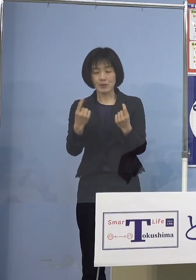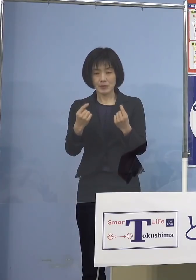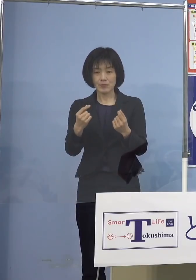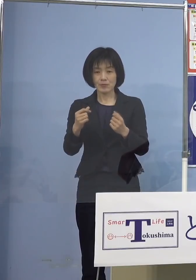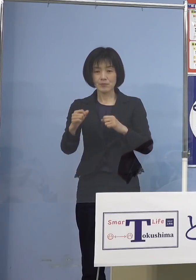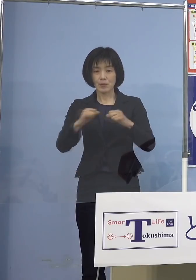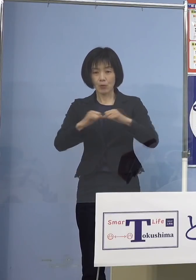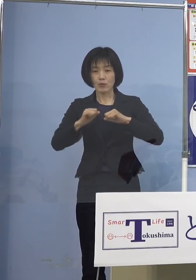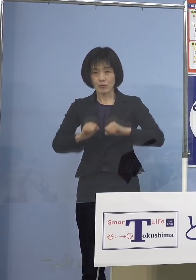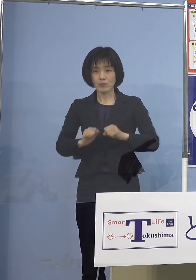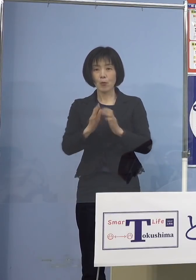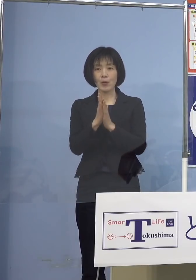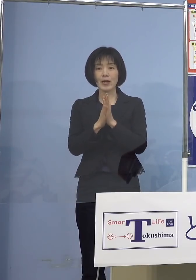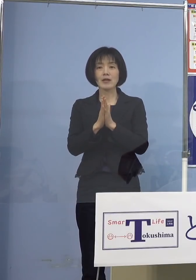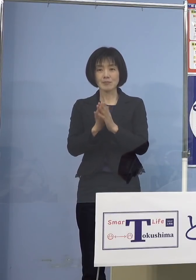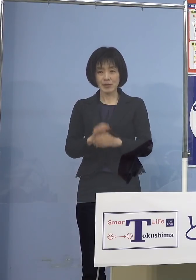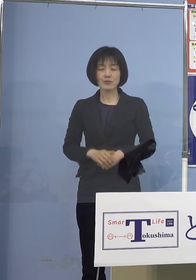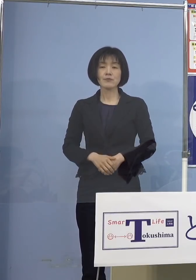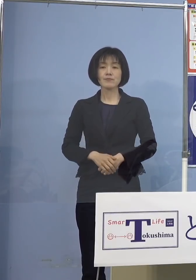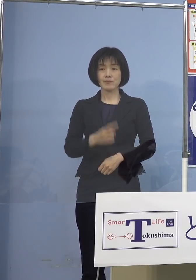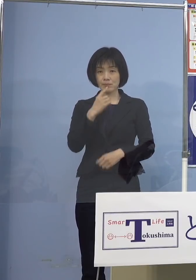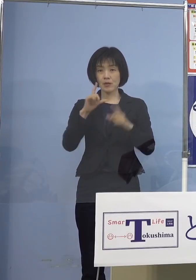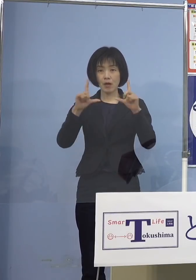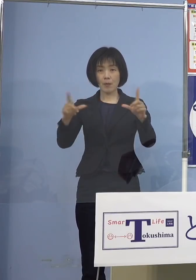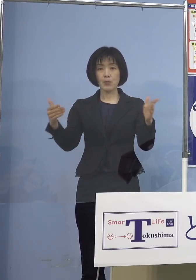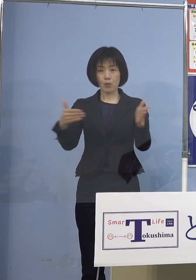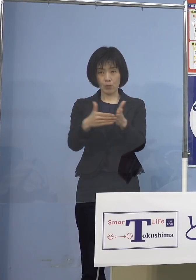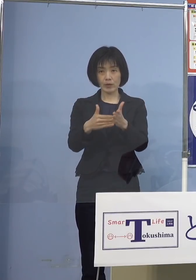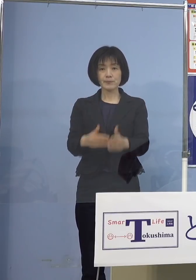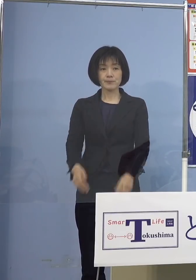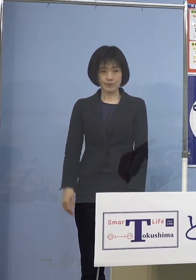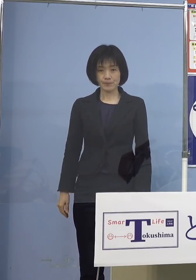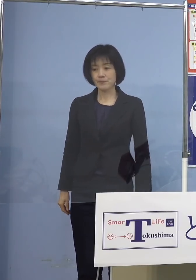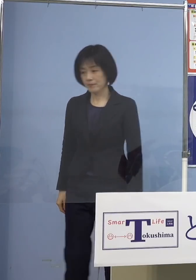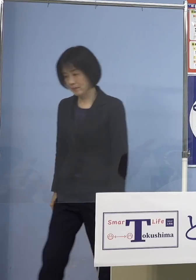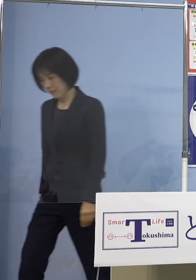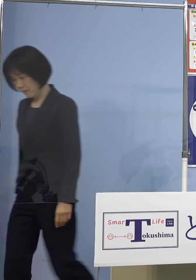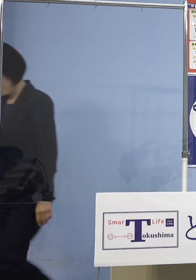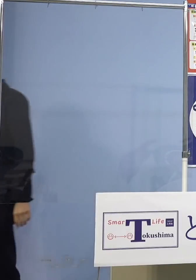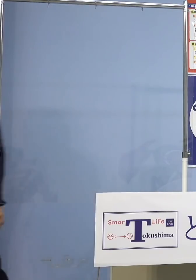私の方からは以上です よろしくお願いいたします （幹事社・四国放送） それでは幹事社四国放送から